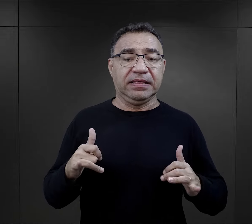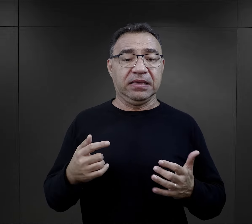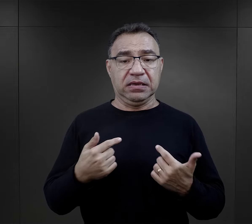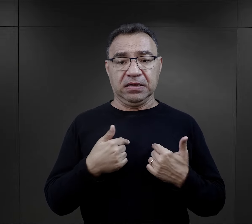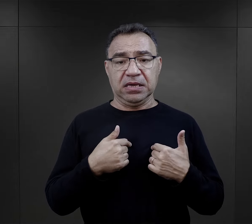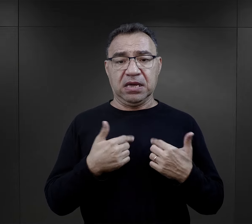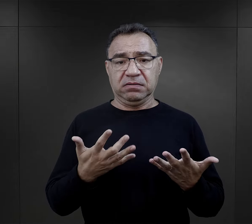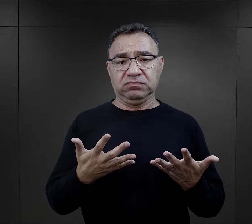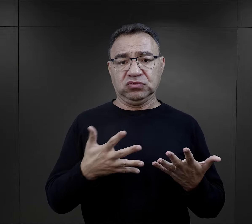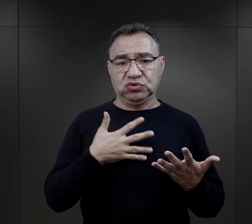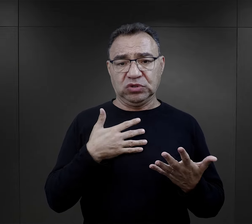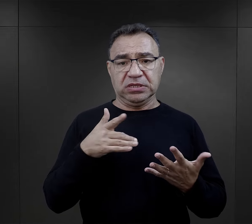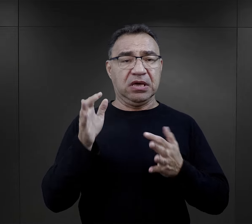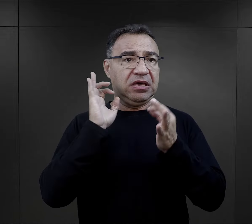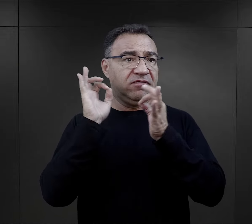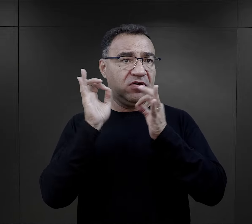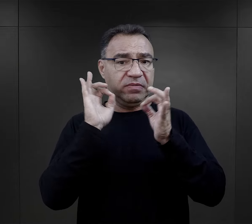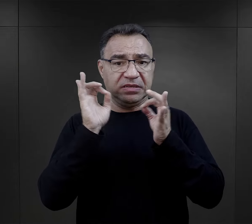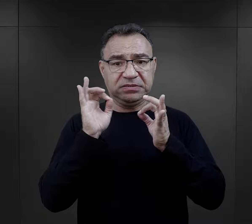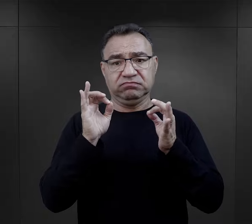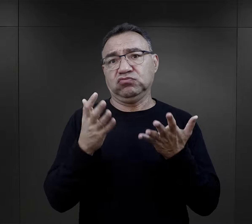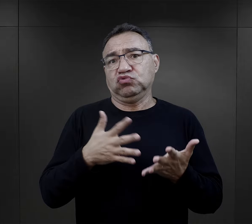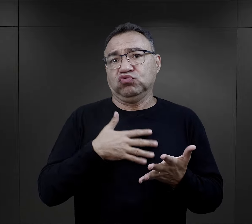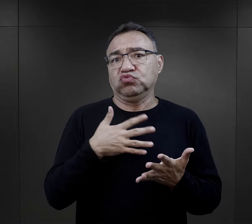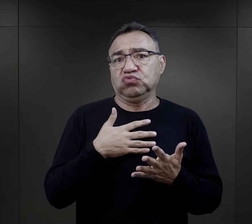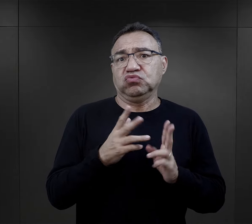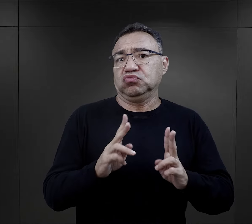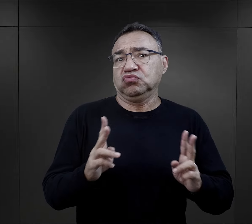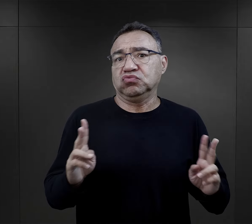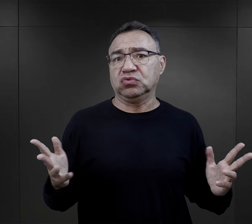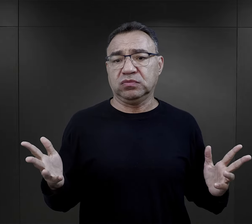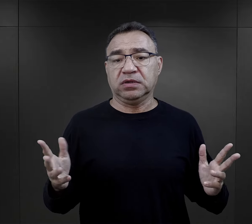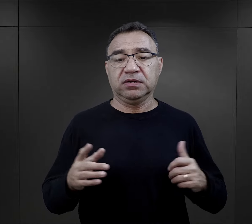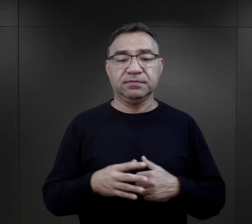natomiast dla niego taki sposób informacji był właściwy.